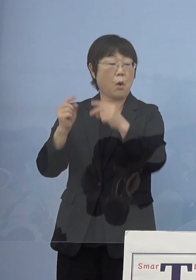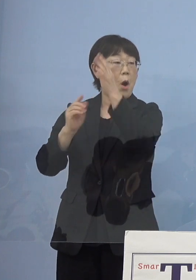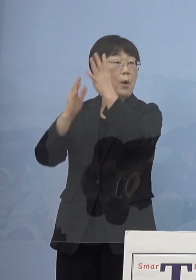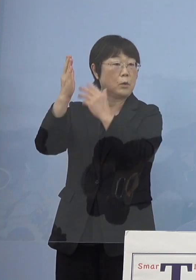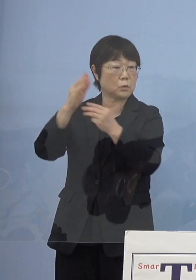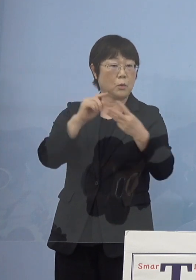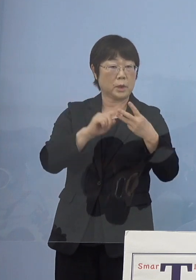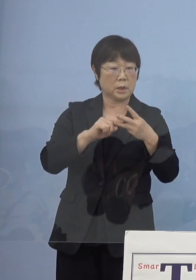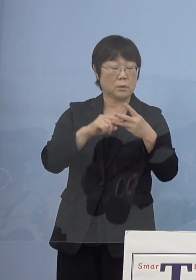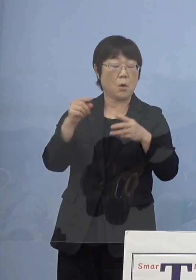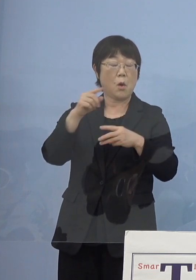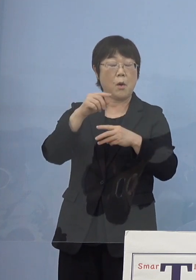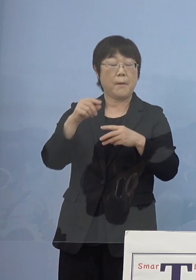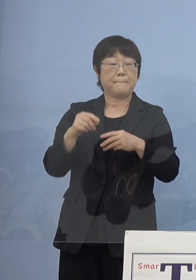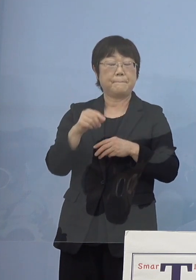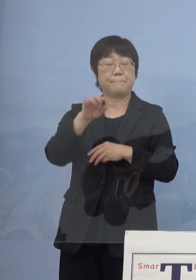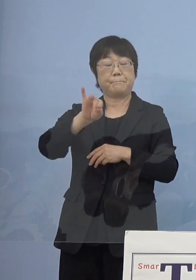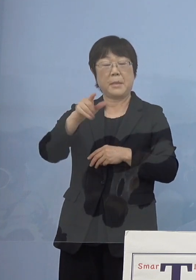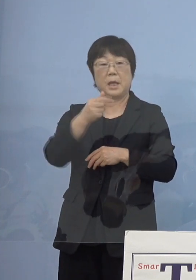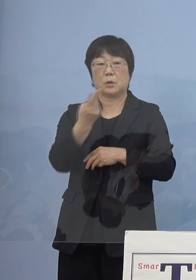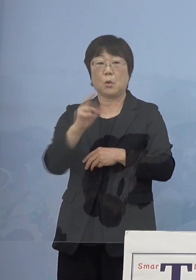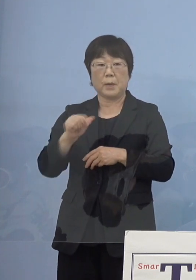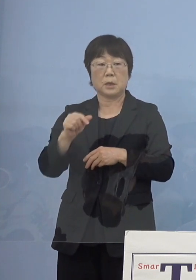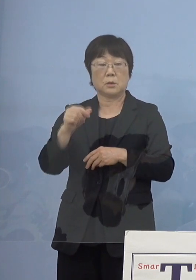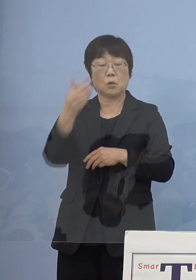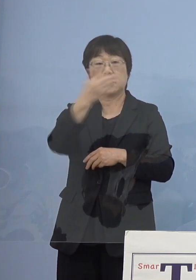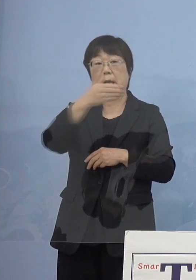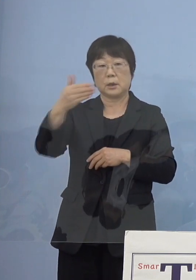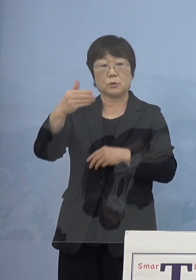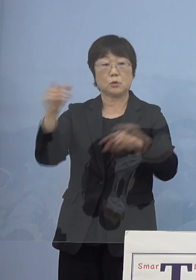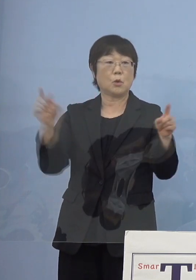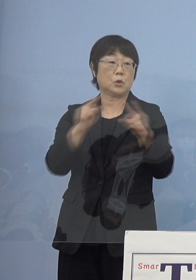そして「ベートーベン第九」アジア初演 これを4大モチーフとして